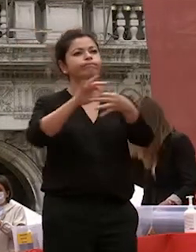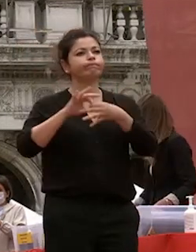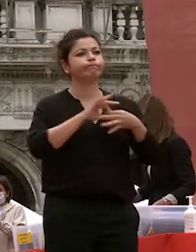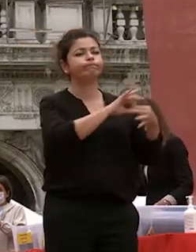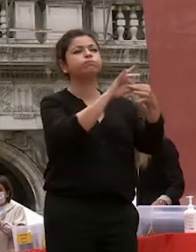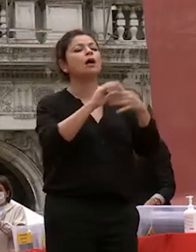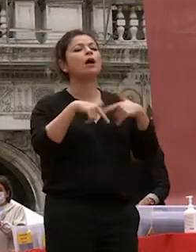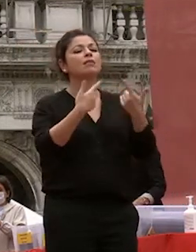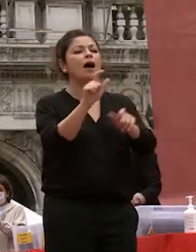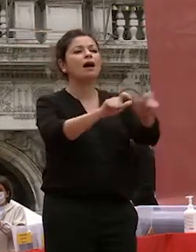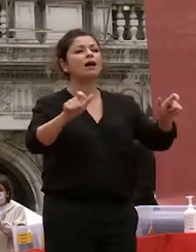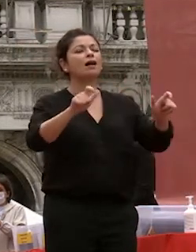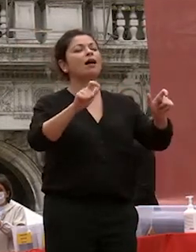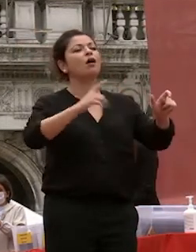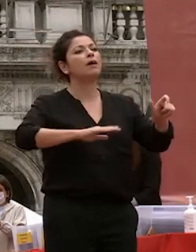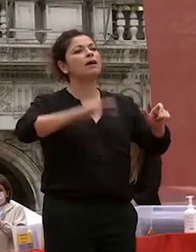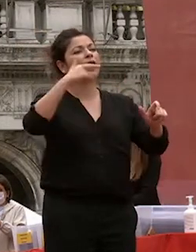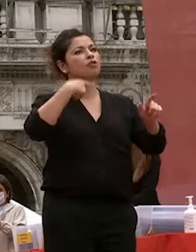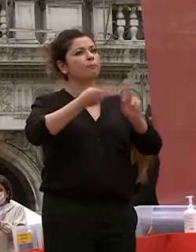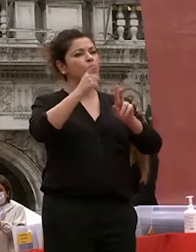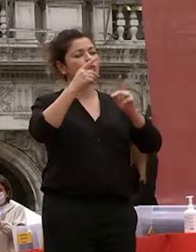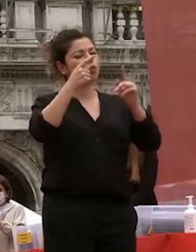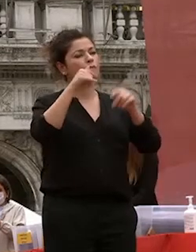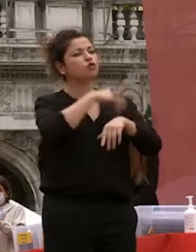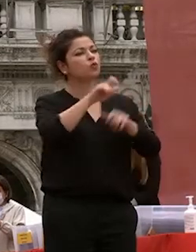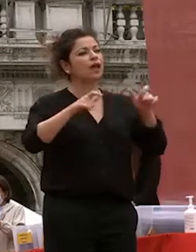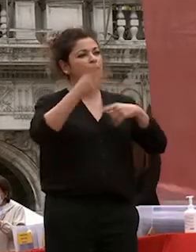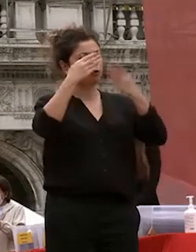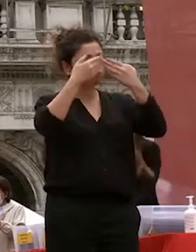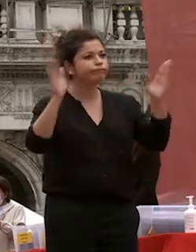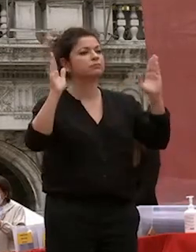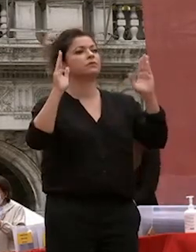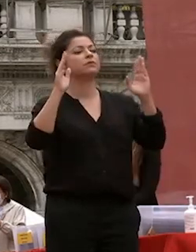interconnesso il nostro paese negli ultimi decenni ha saputo imporsi al